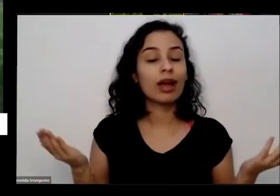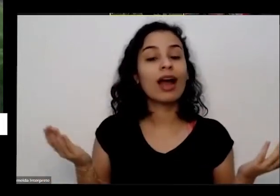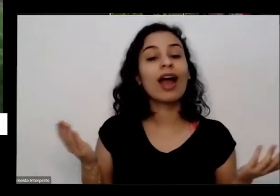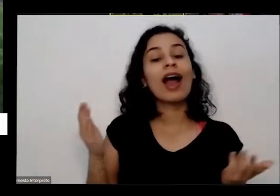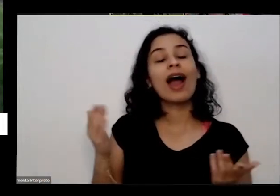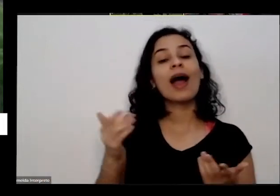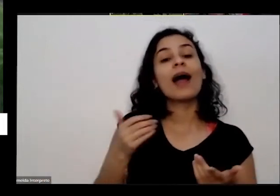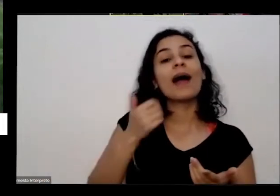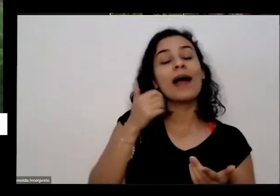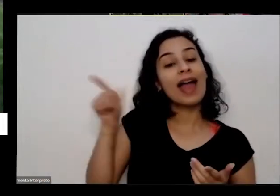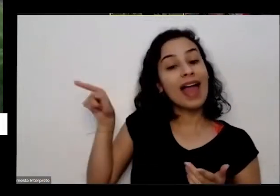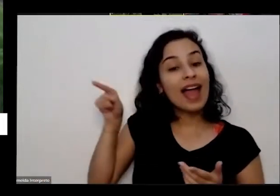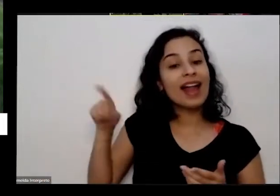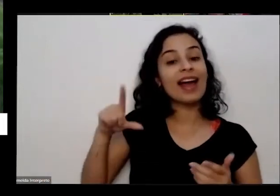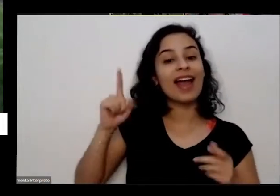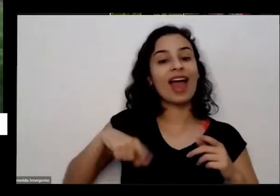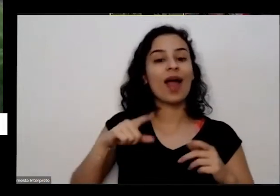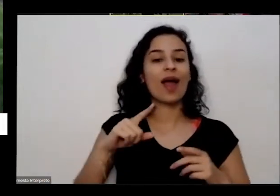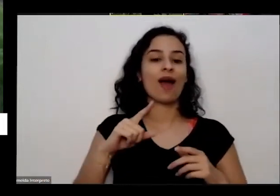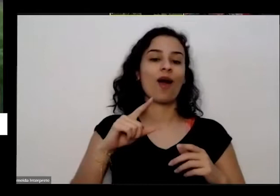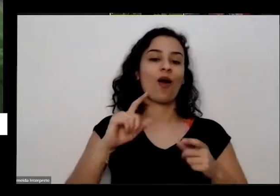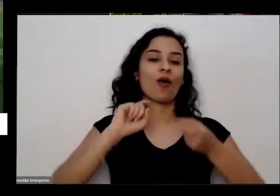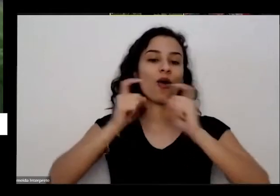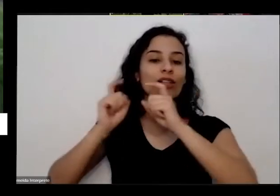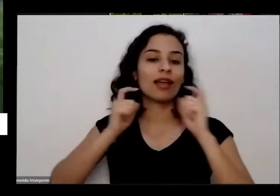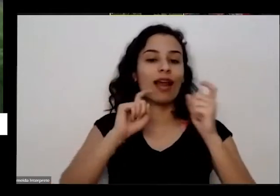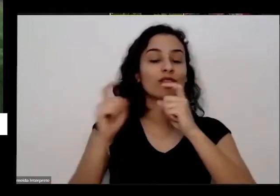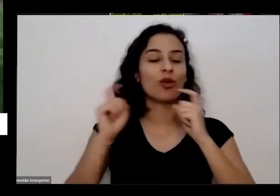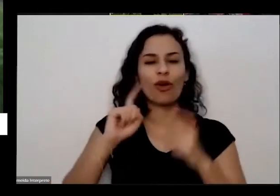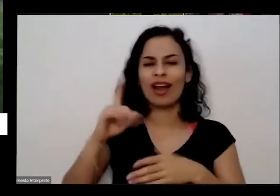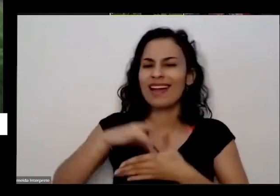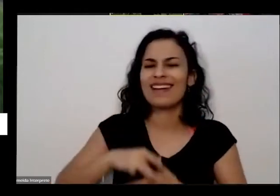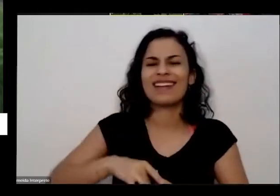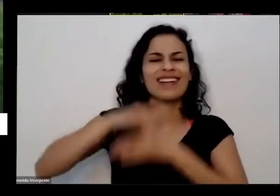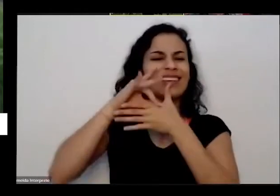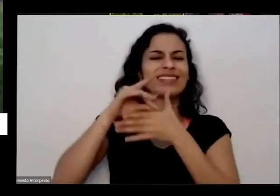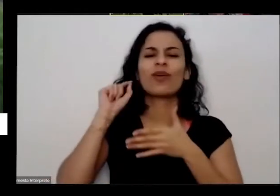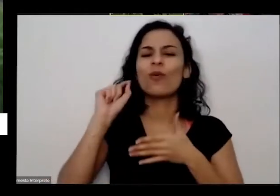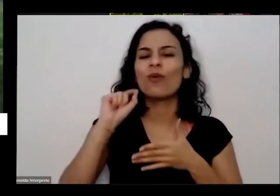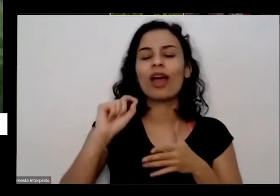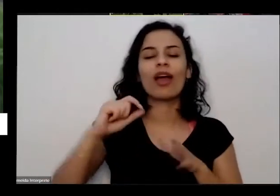horta do nosso prédio ela é a líder nas outras velhinhas e das crianças que quem vai para lá